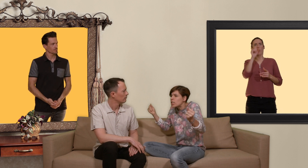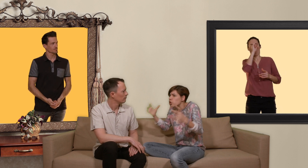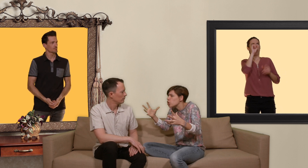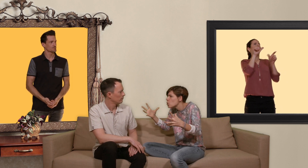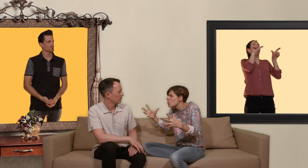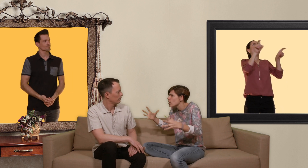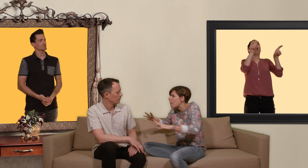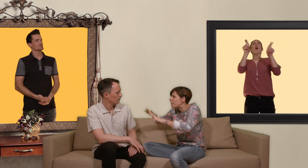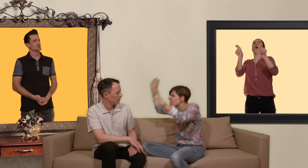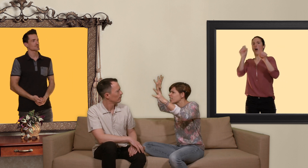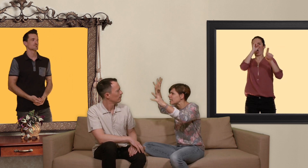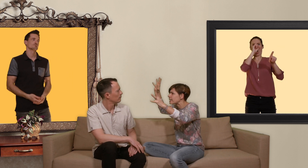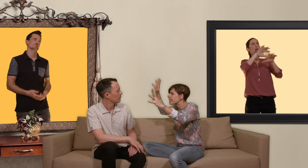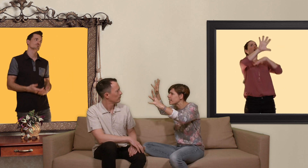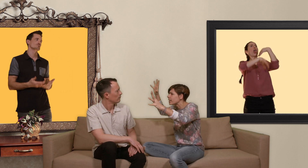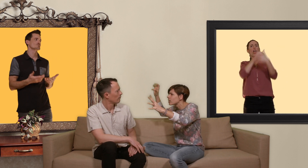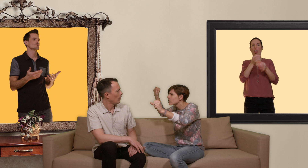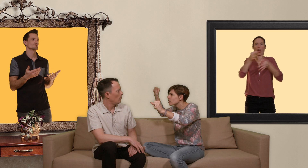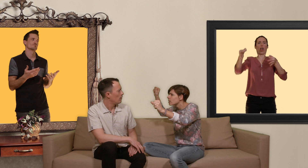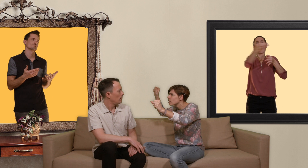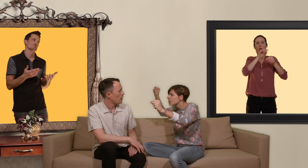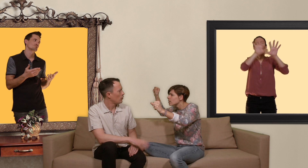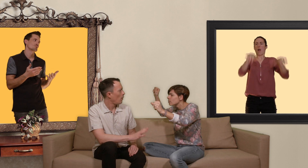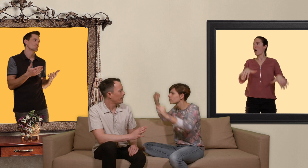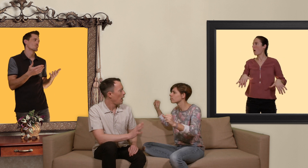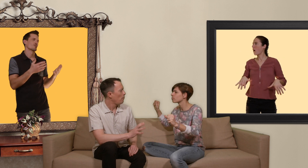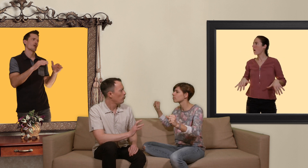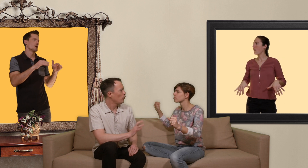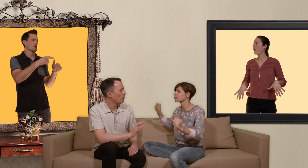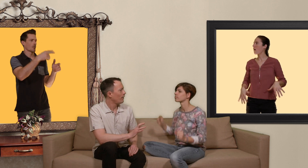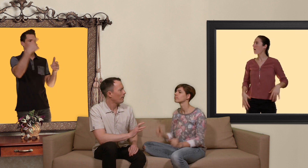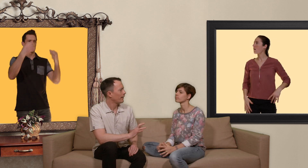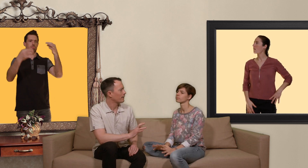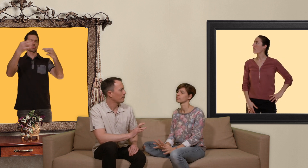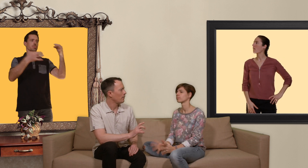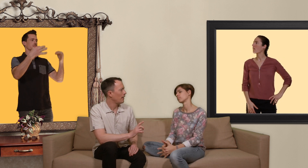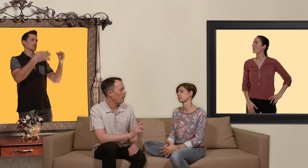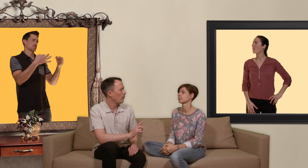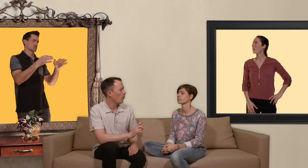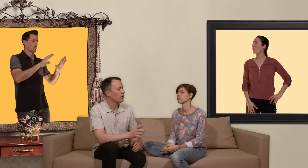cochons et il y aura plein d'IST. Là je crois qu'il ya un peu de jugement de valeur Nat mais ok